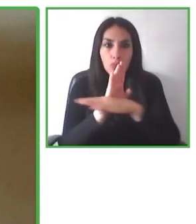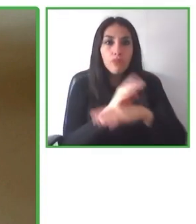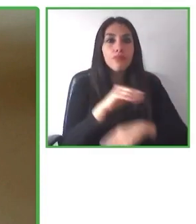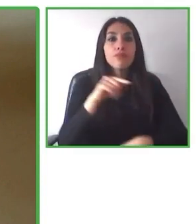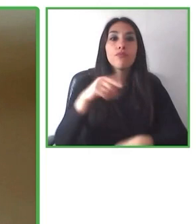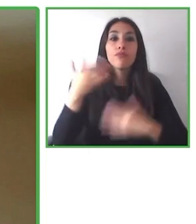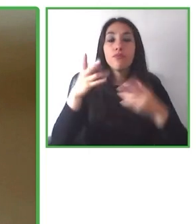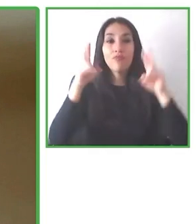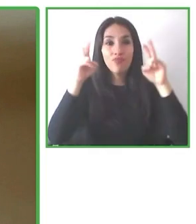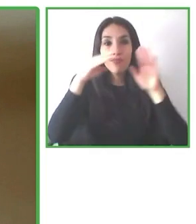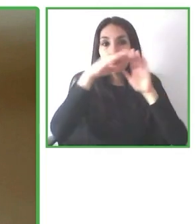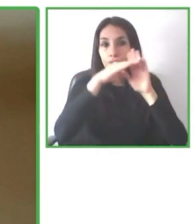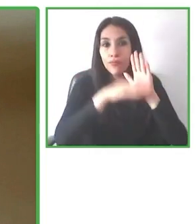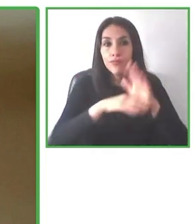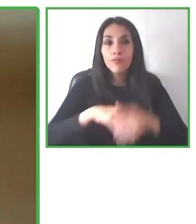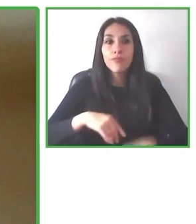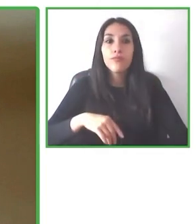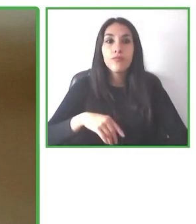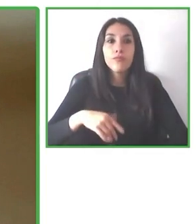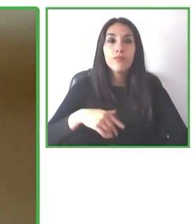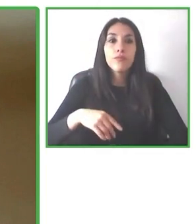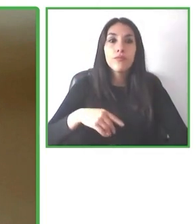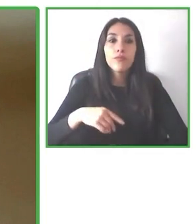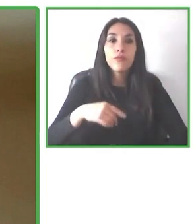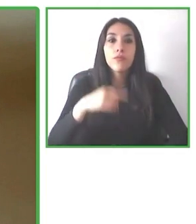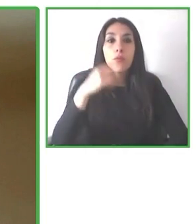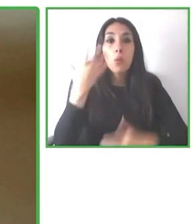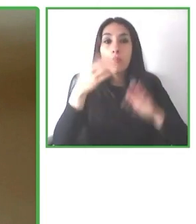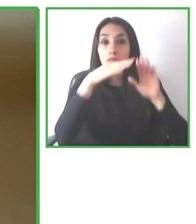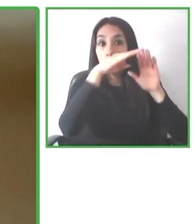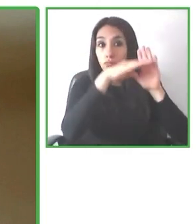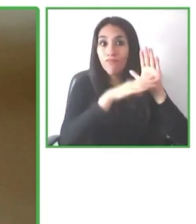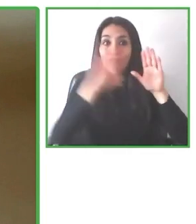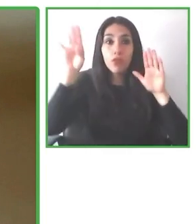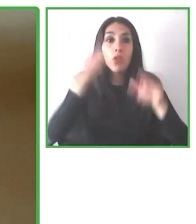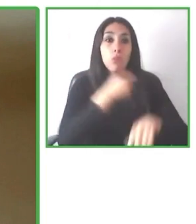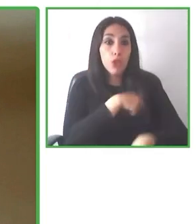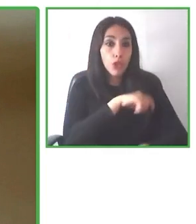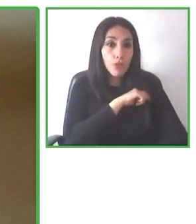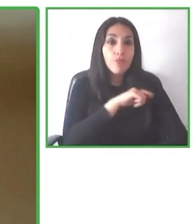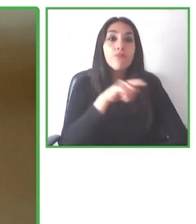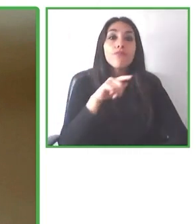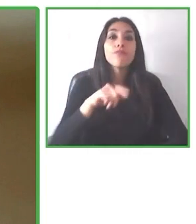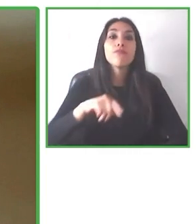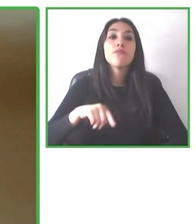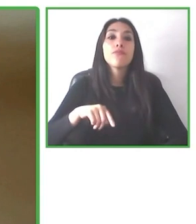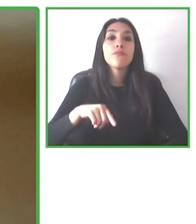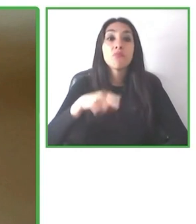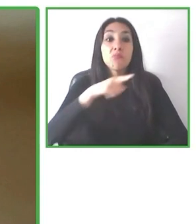Se compró esta silla Joëlette para recorrer y hacer el circuito W en las Torres.